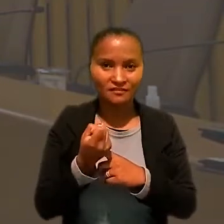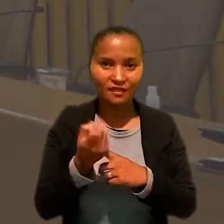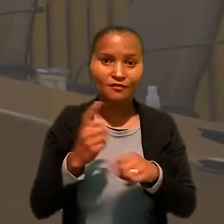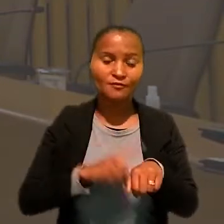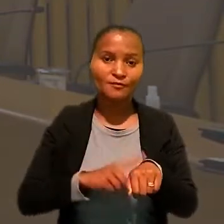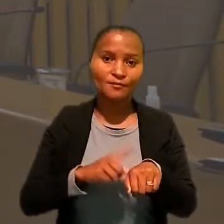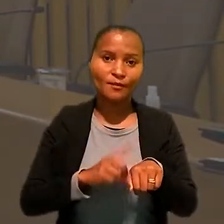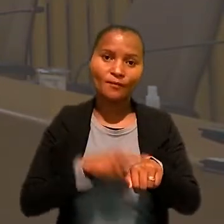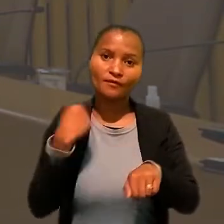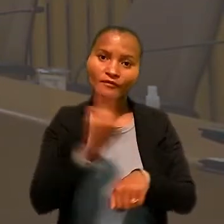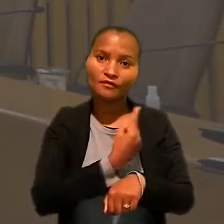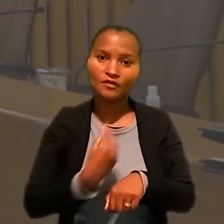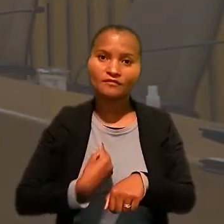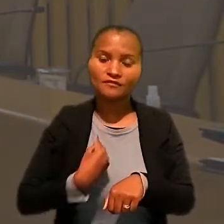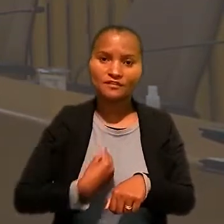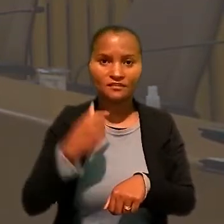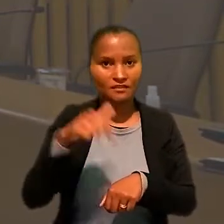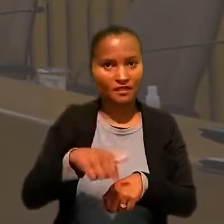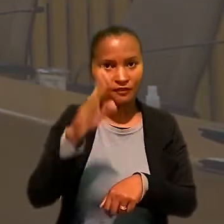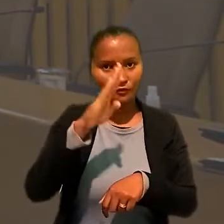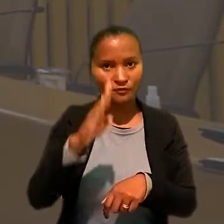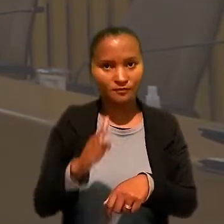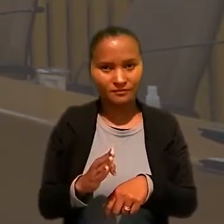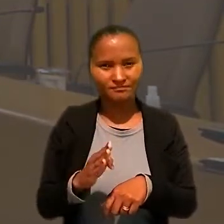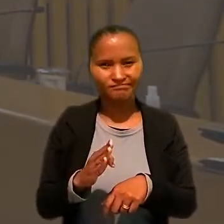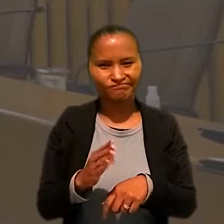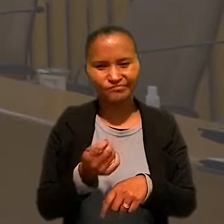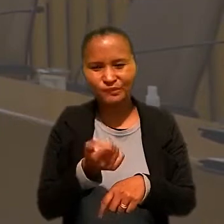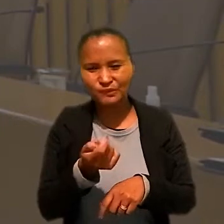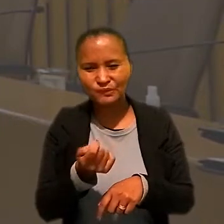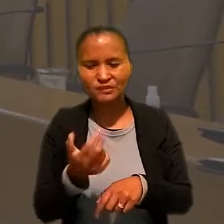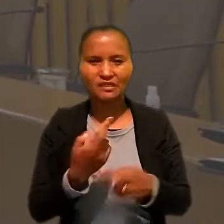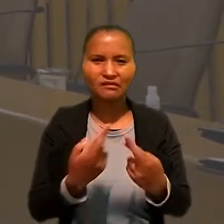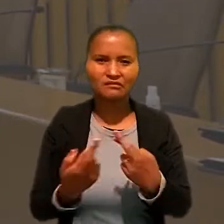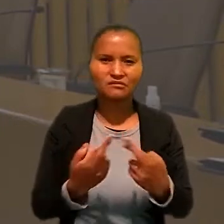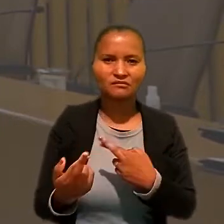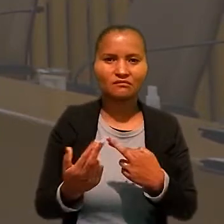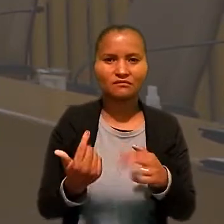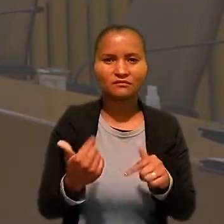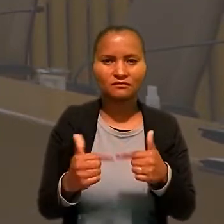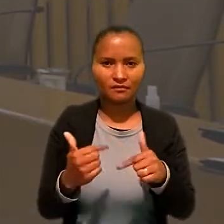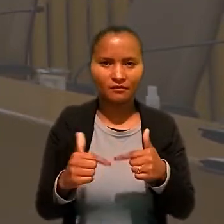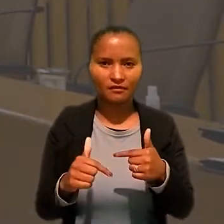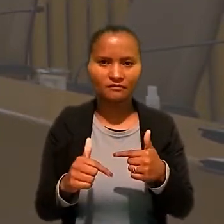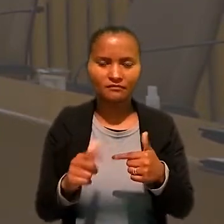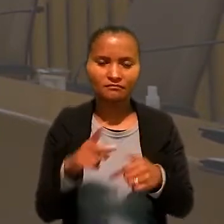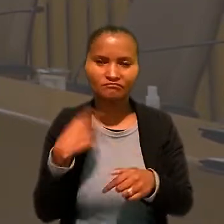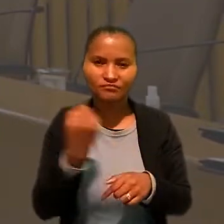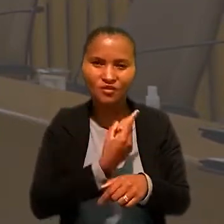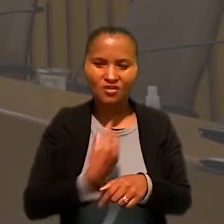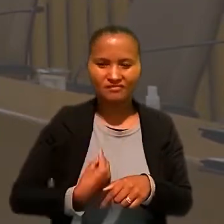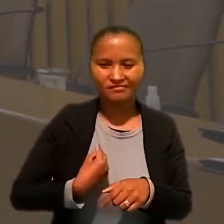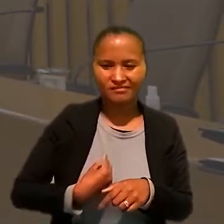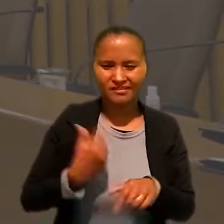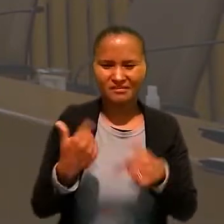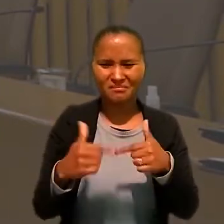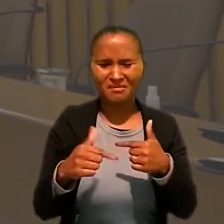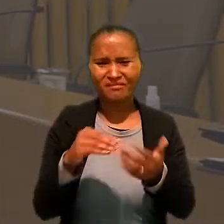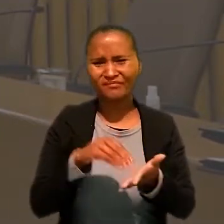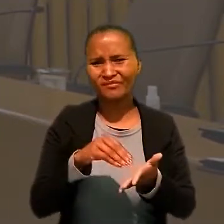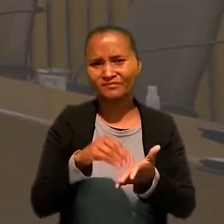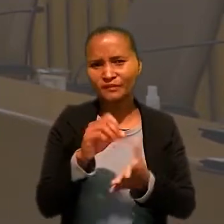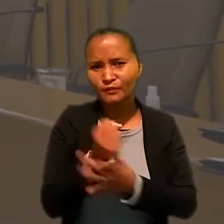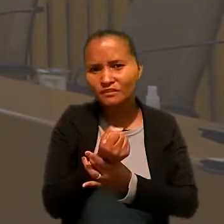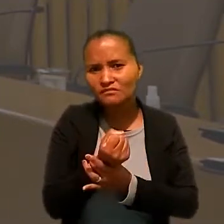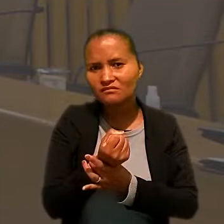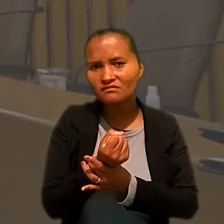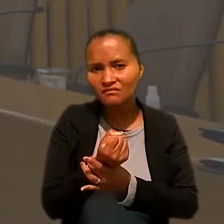no momento onde a gente vivencia no Brasil precarização das relações de trabalho, a gente vivencia trabalhos inseguros